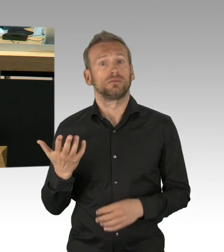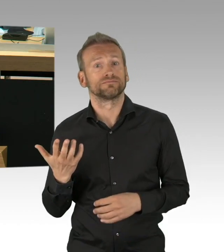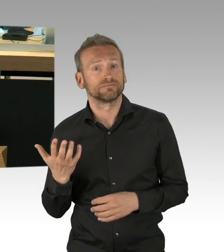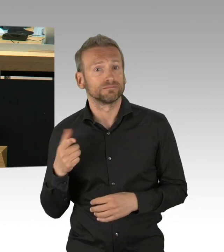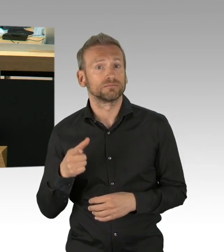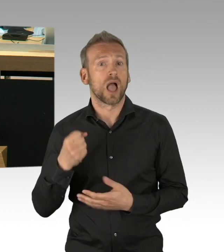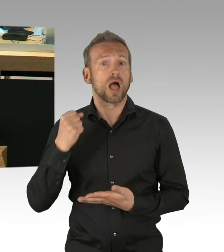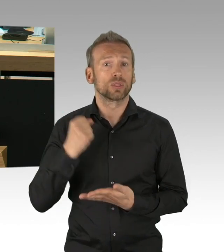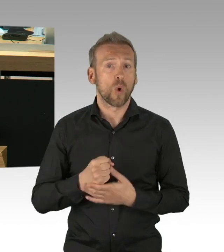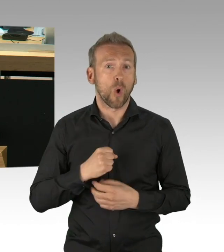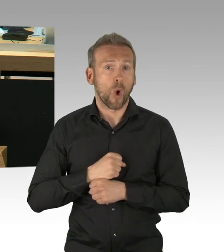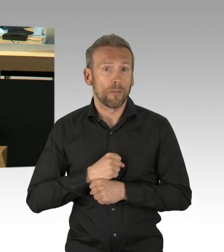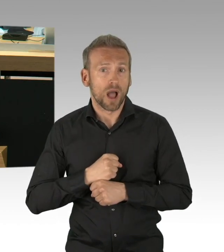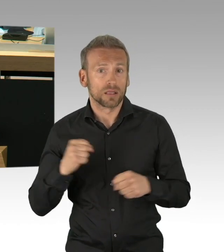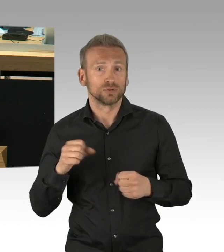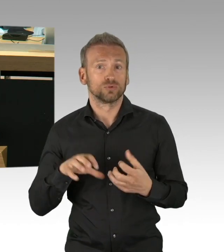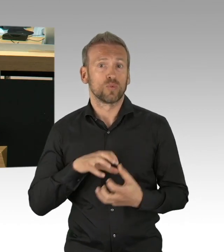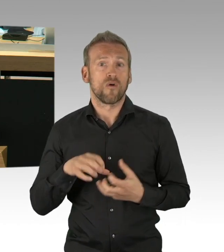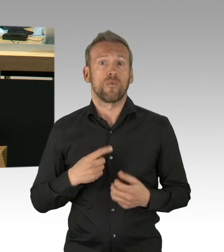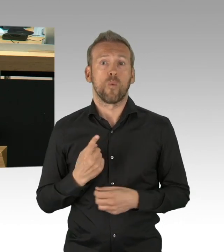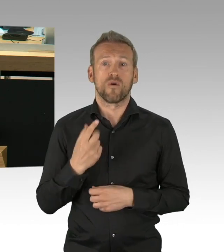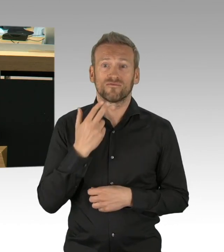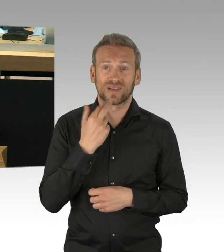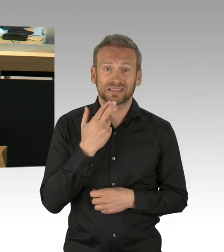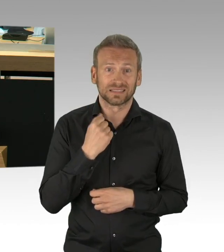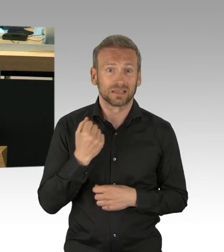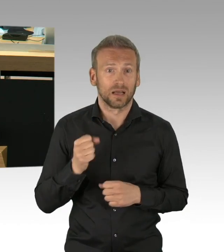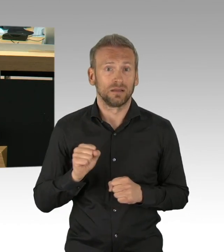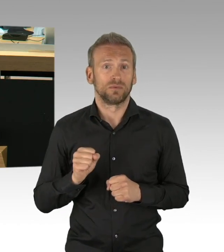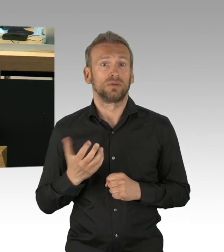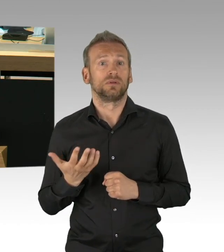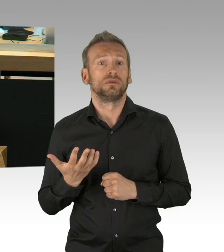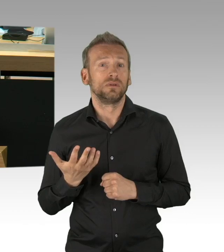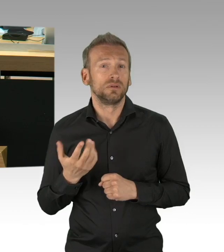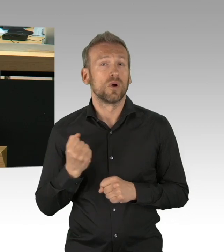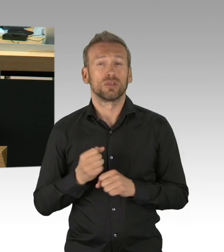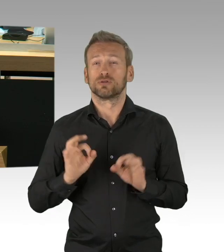und an dieser Stelle auch einen herzlichen Dank an die Mitarbeiterinnen und Mitarbeiter der Gesundheitsämter,